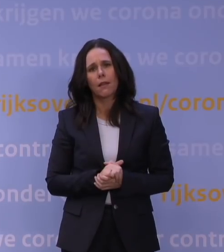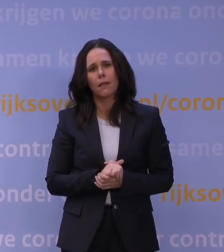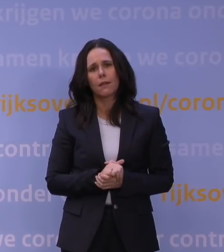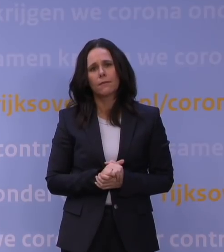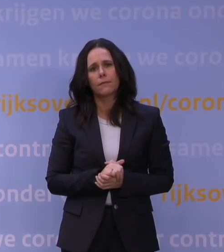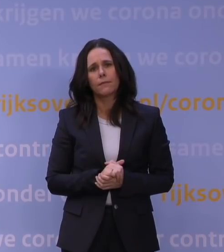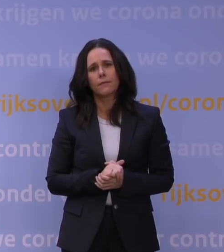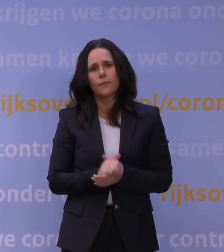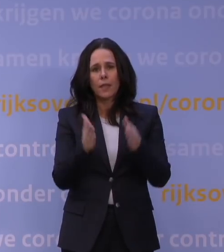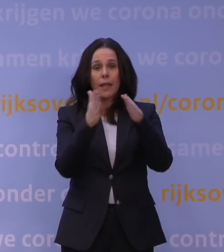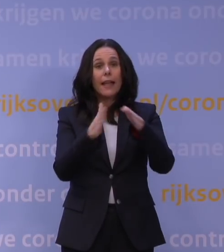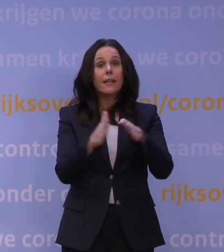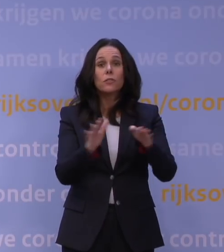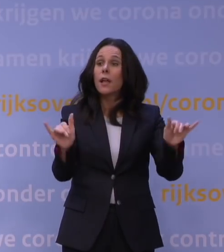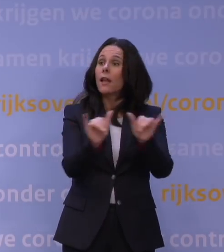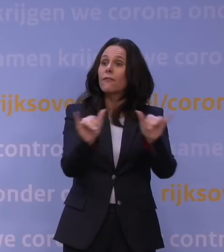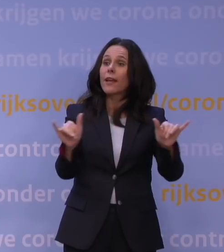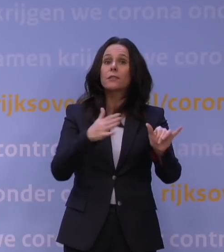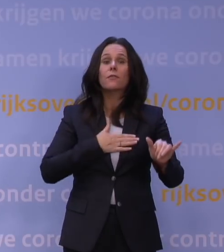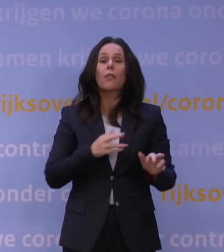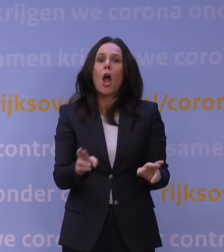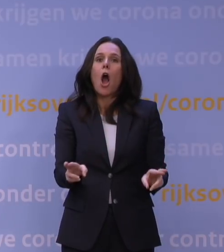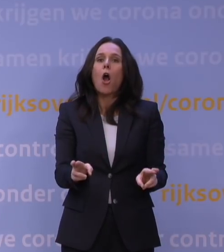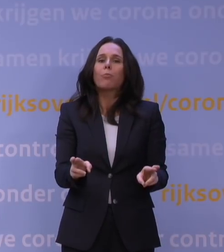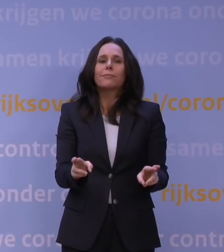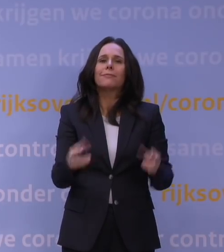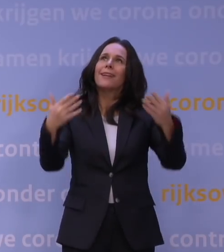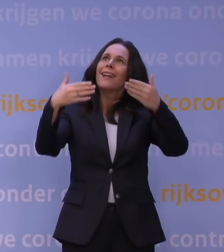Kerst is het feest van hoop en van licht in het donker.